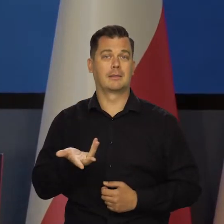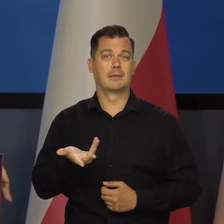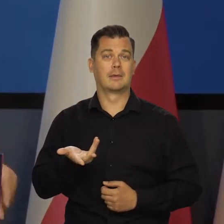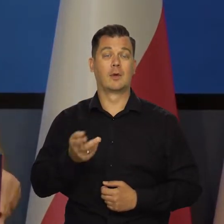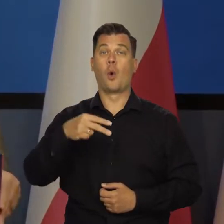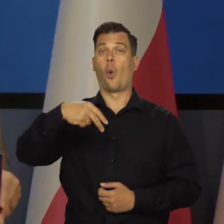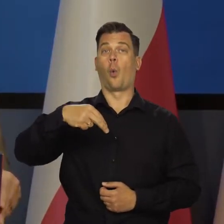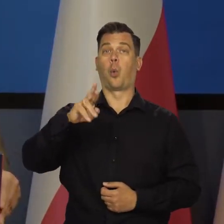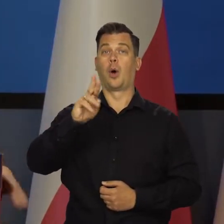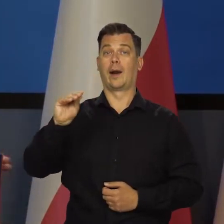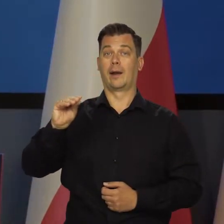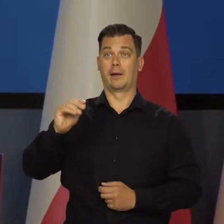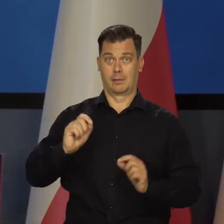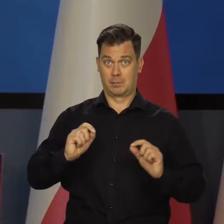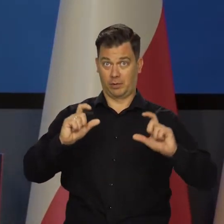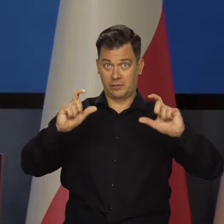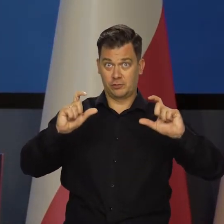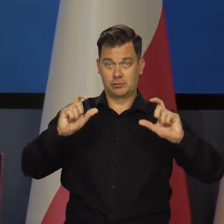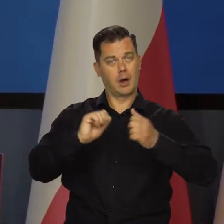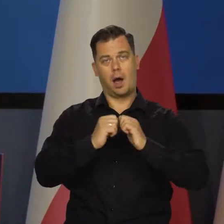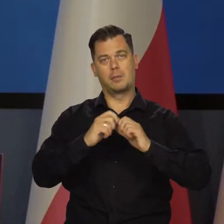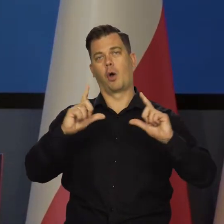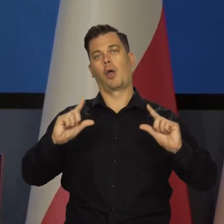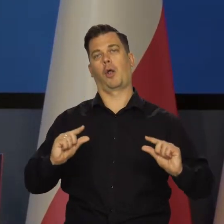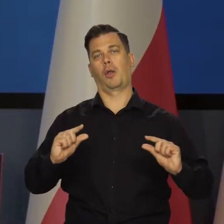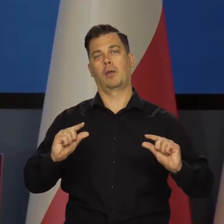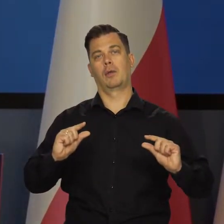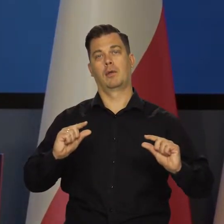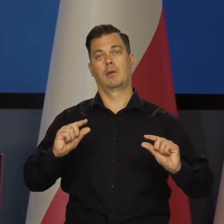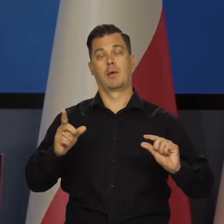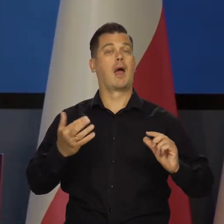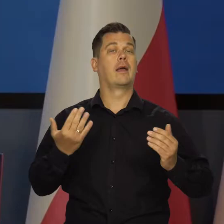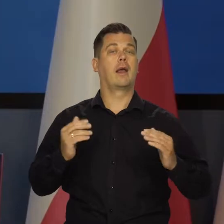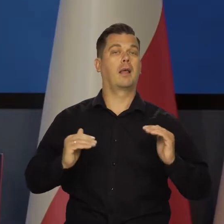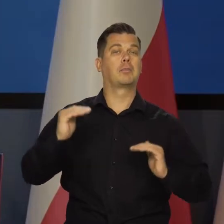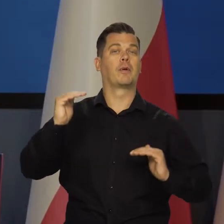Czy URE podwyższy ceny, czy nie podwyższy i jak podwyższy,